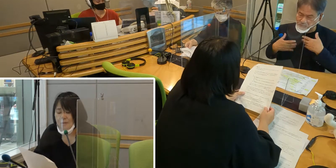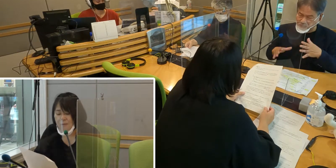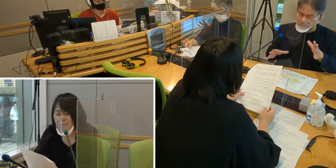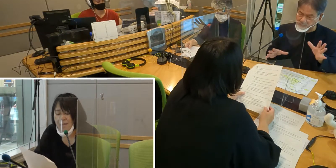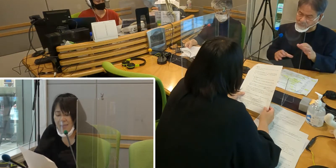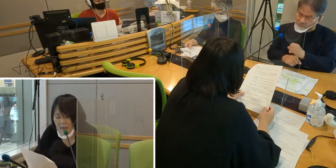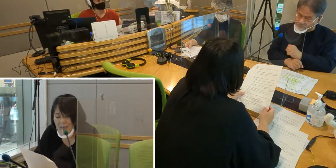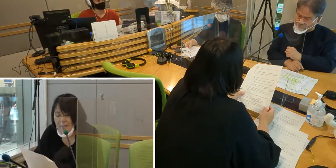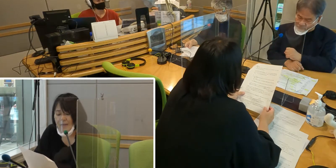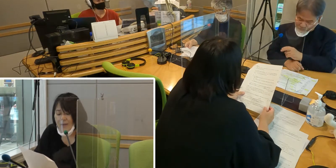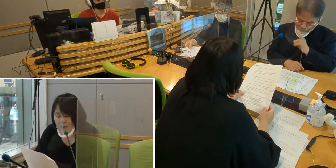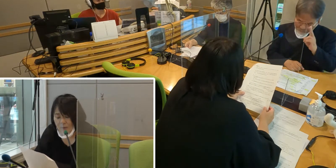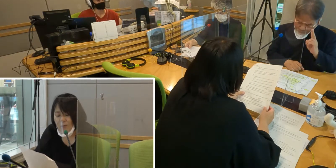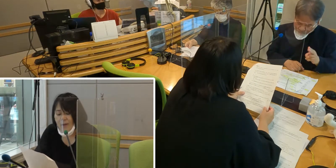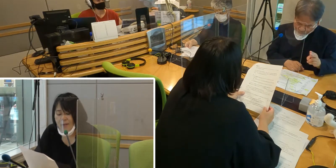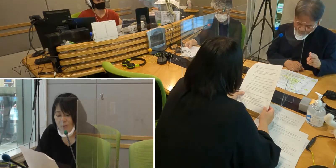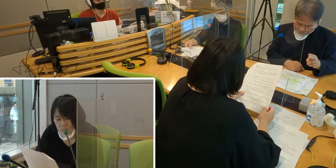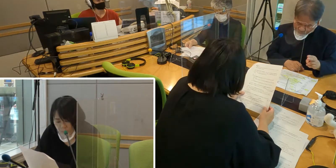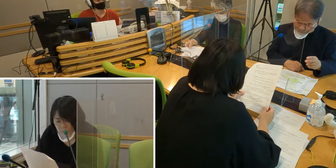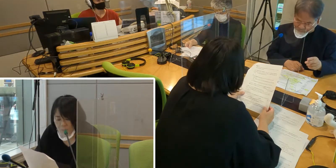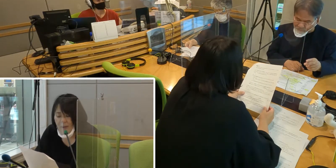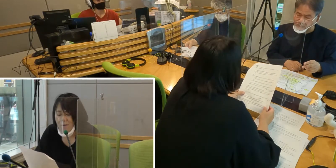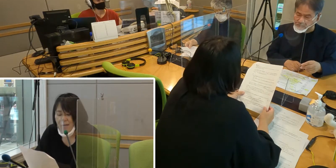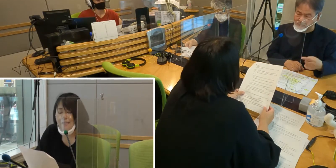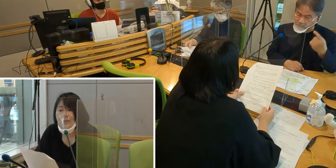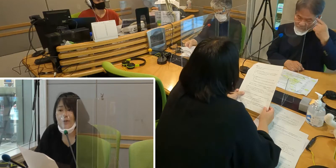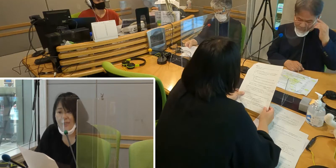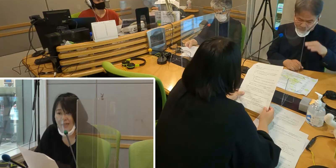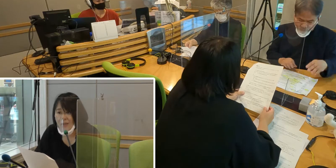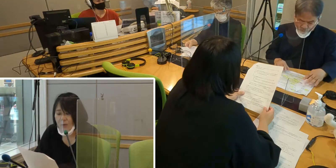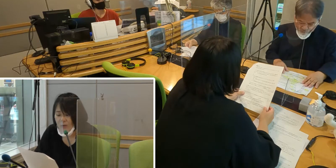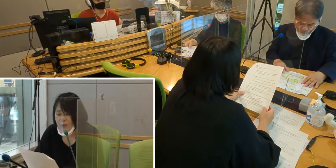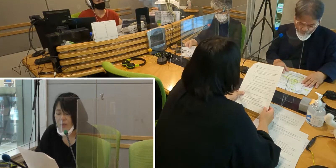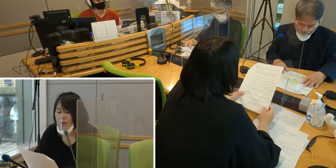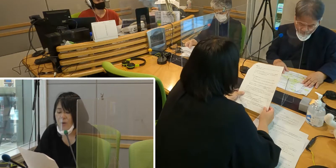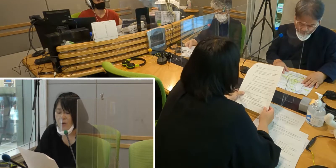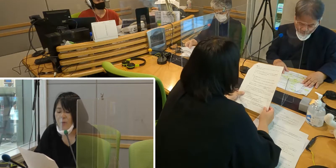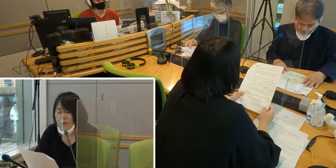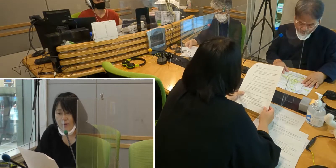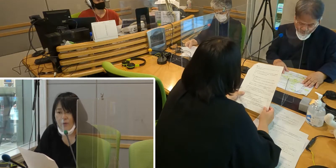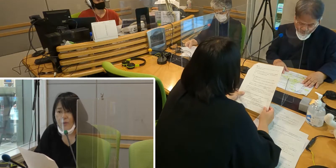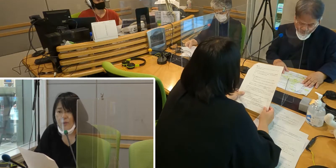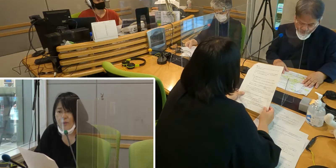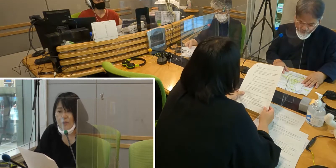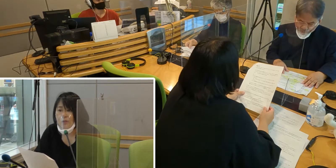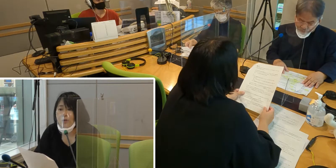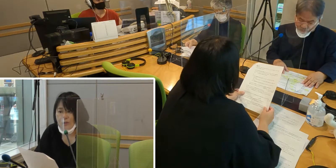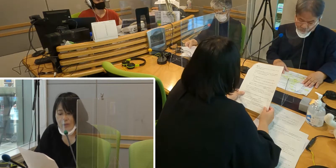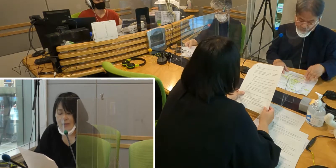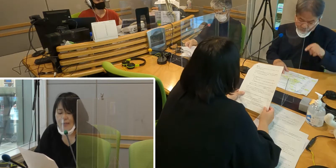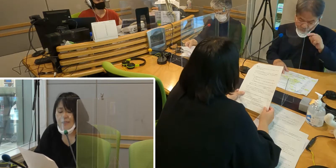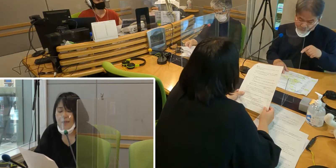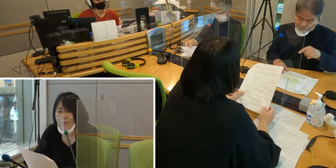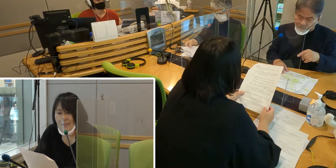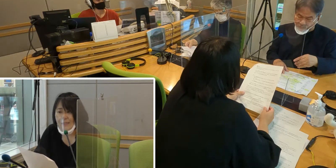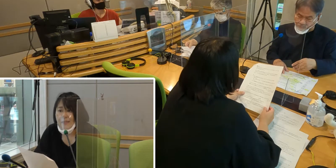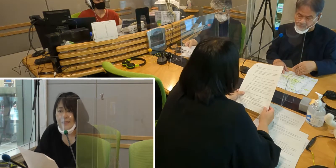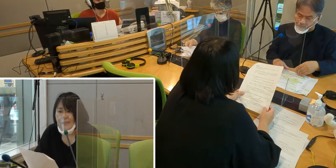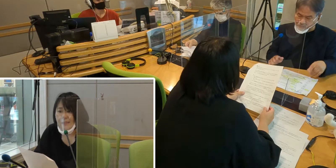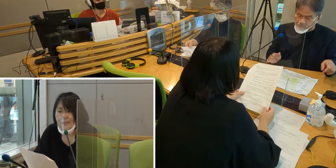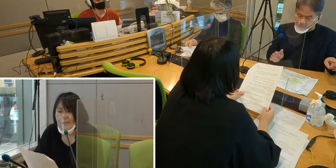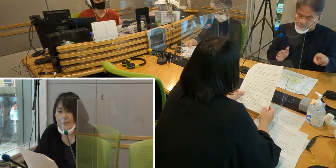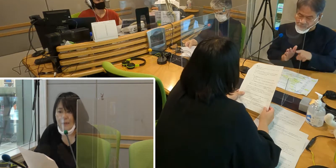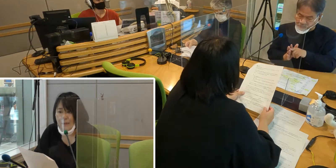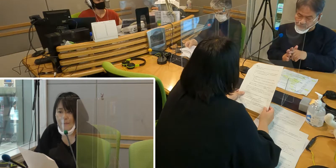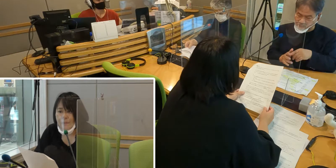不便を解消したいという思いを 強く感じています。